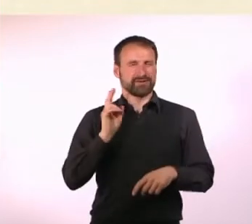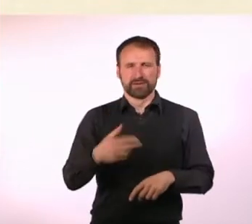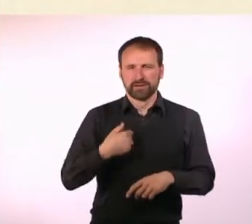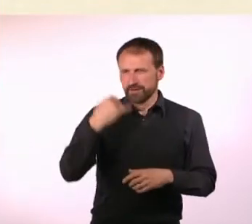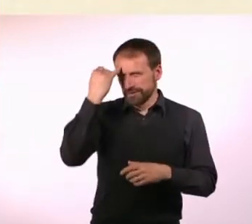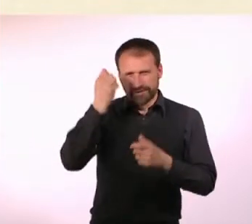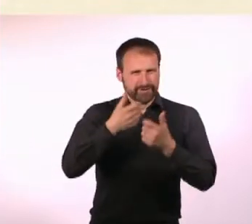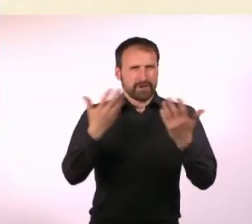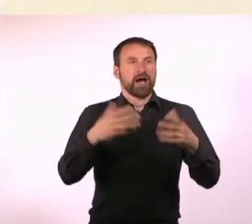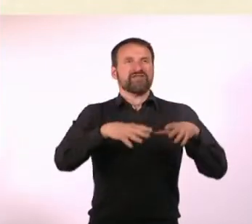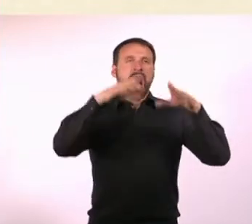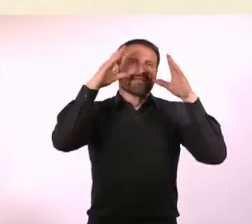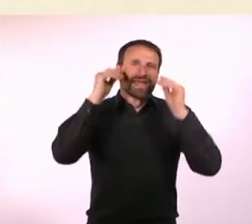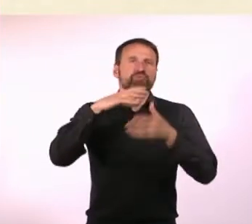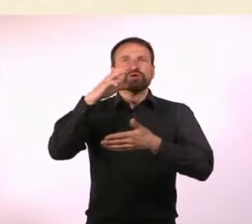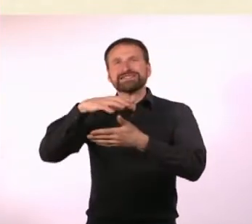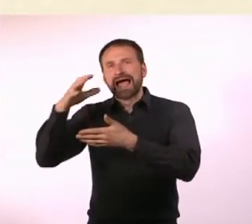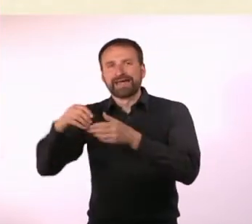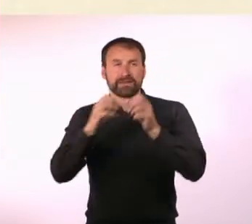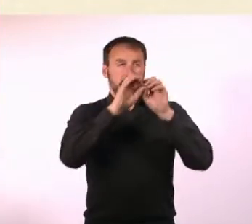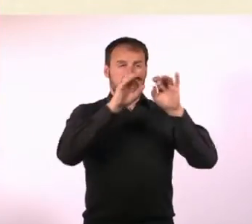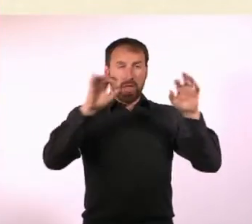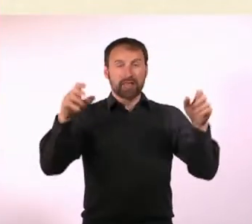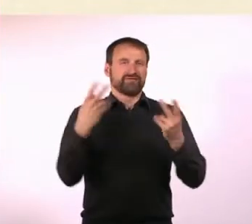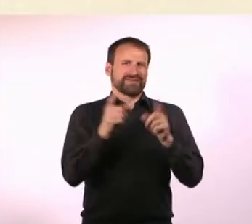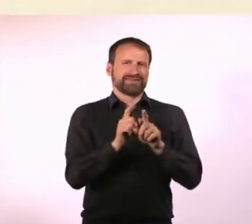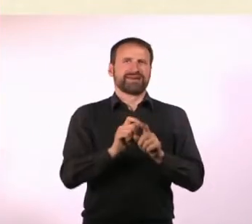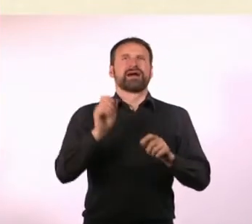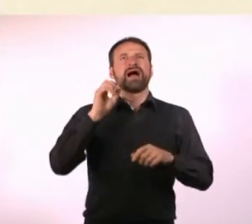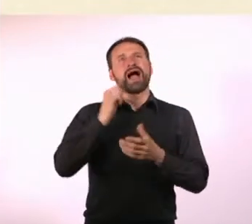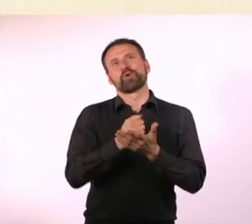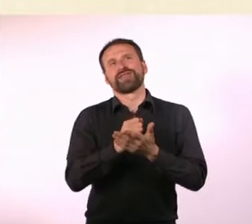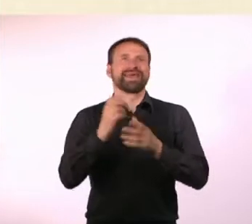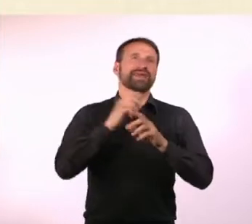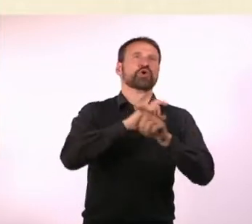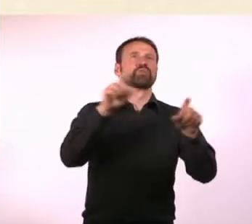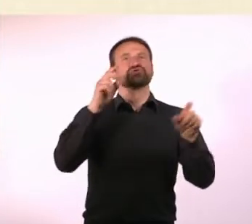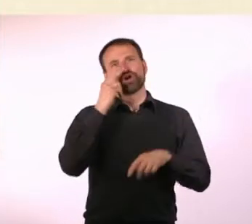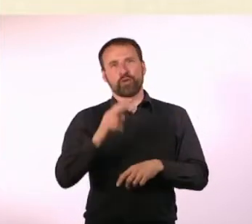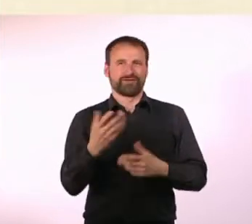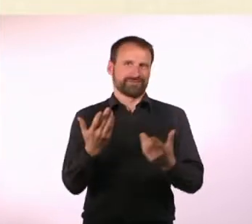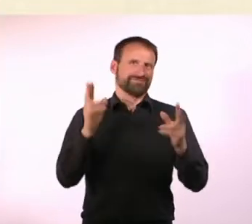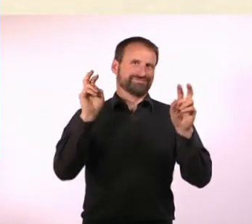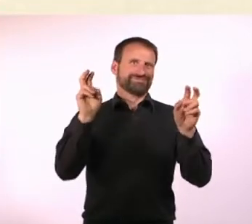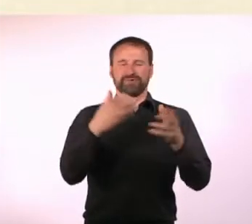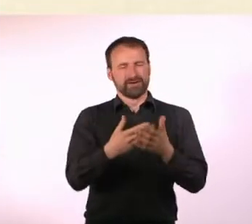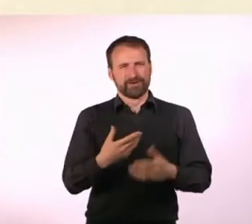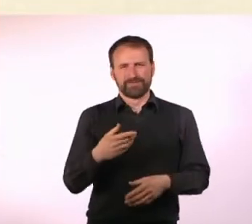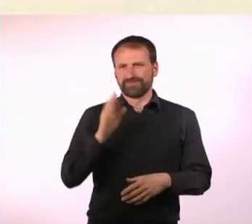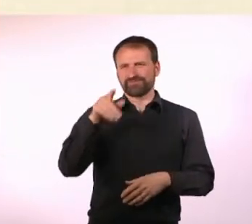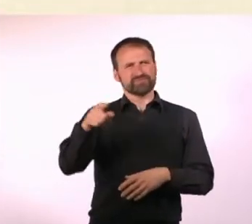Und der hat dann gesagt: Nennt es doch Nummer“, ihr könnt doch alle mit Zahlen. Das fand ich so schön, weil es so falsch ist, da habe ich mir gedacht: